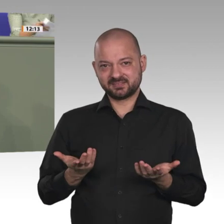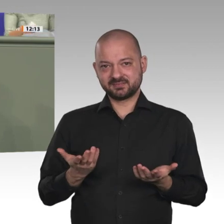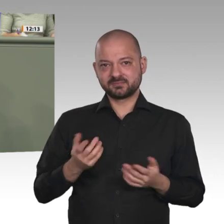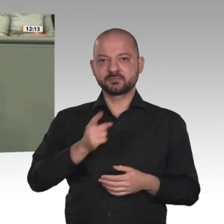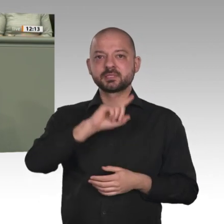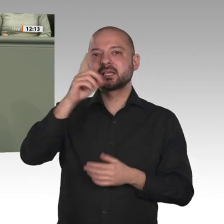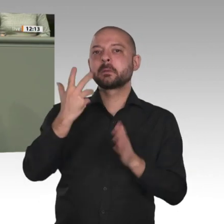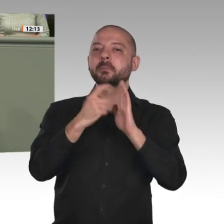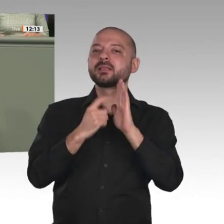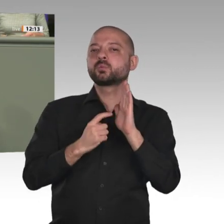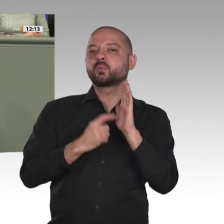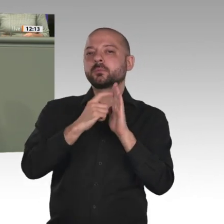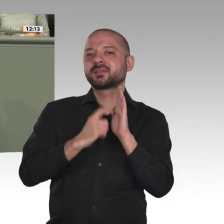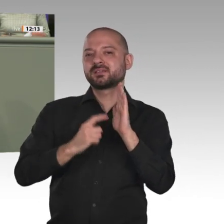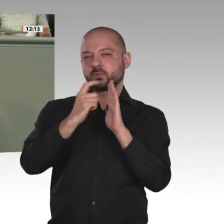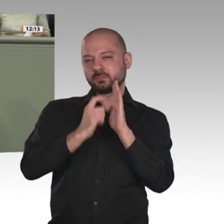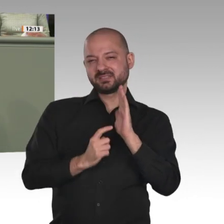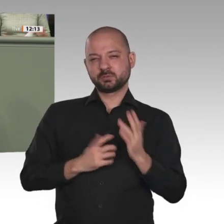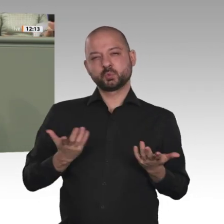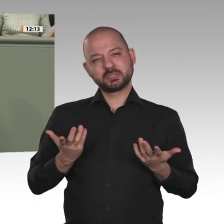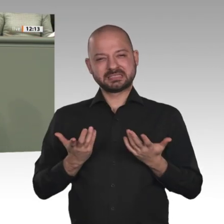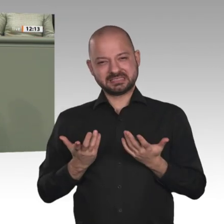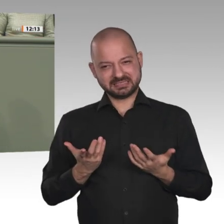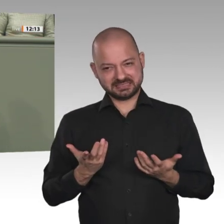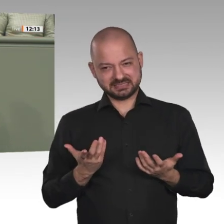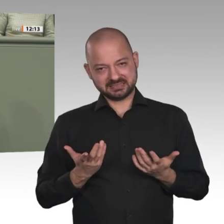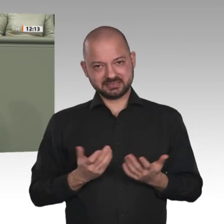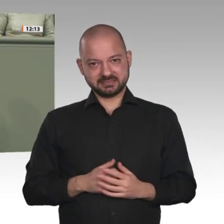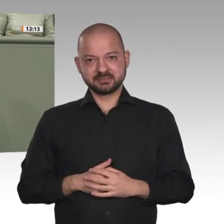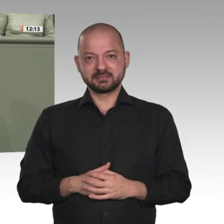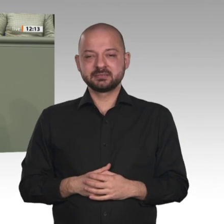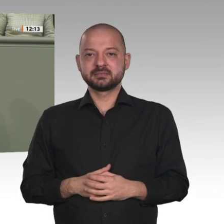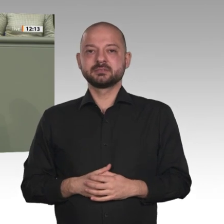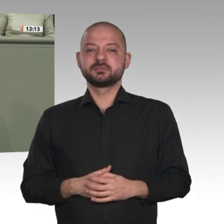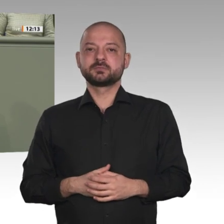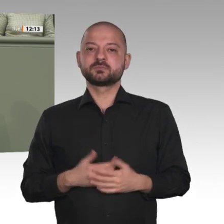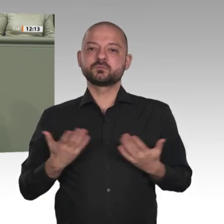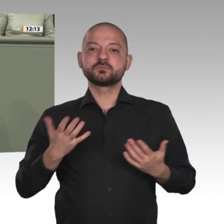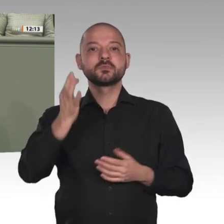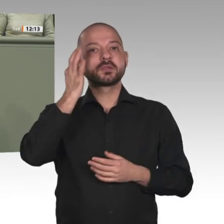Außenminister und als erster europäischer Außenminister unmittelbar nach dem Erfolg